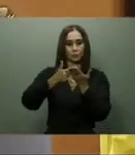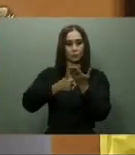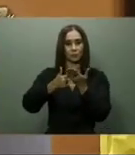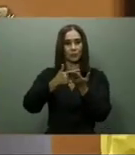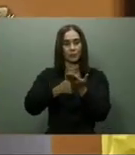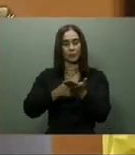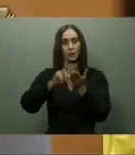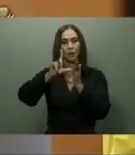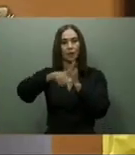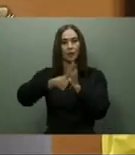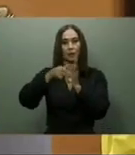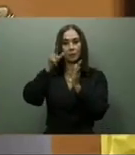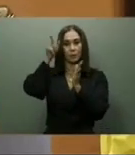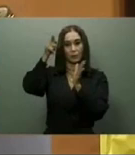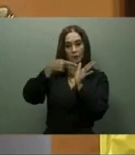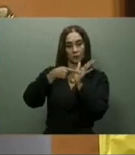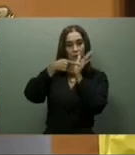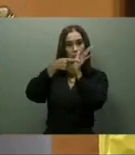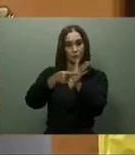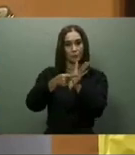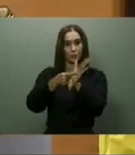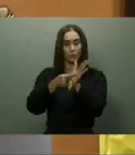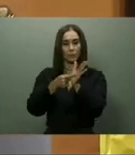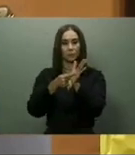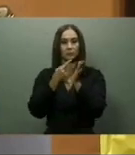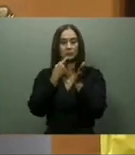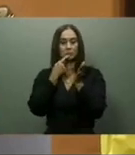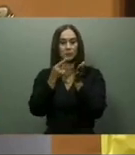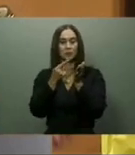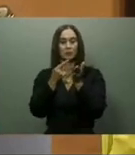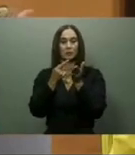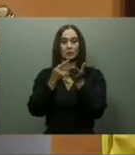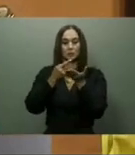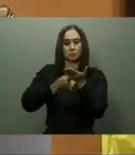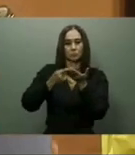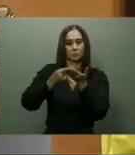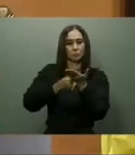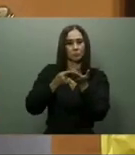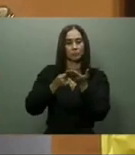dos primeros hoteles que formarán parte del proyecto, bajo la tutela del Fideicomiso Pro-Pedernales